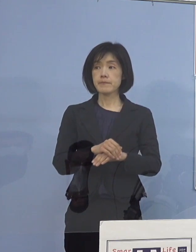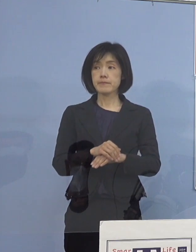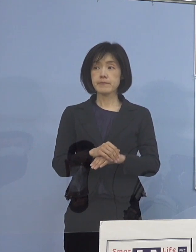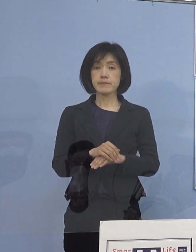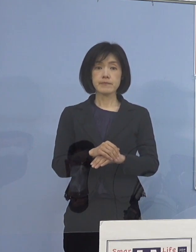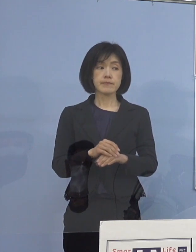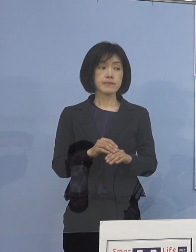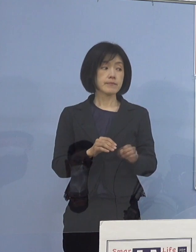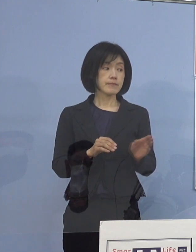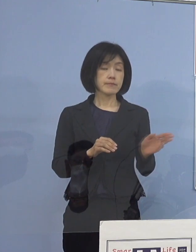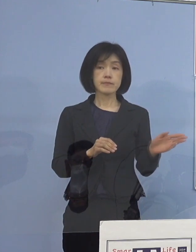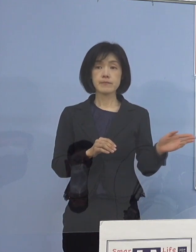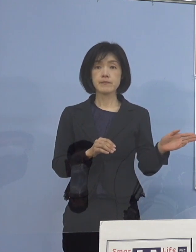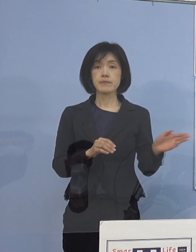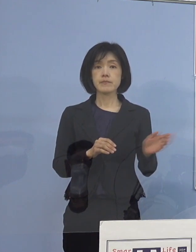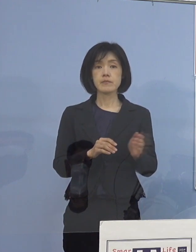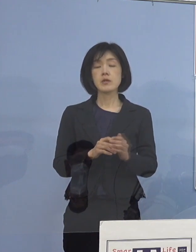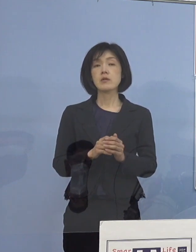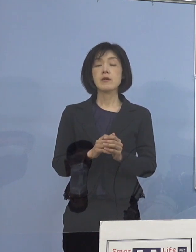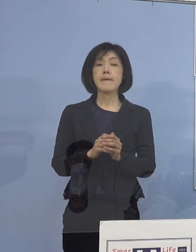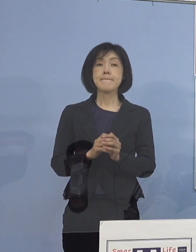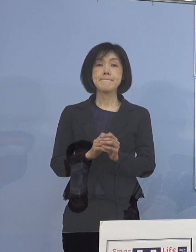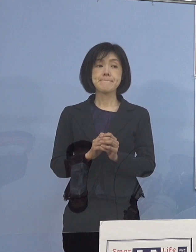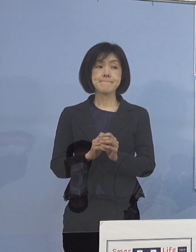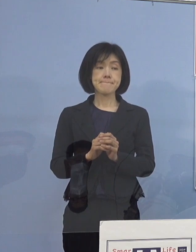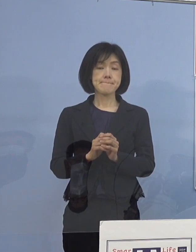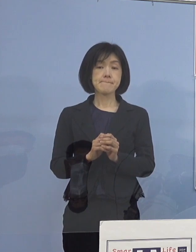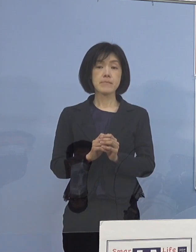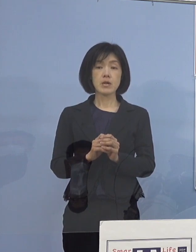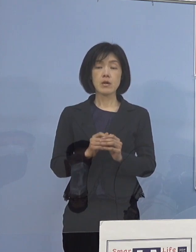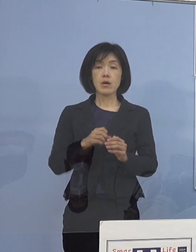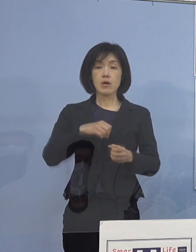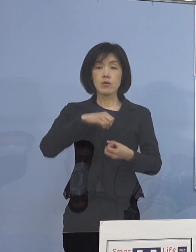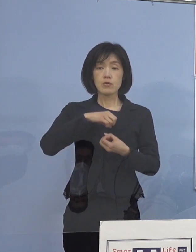（知事） そうですね、割と高齢者の人たち